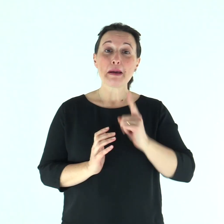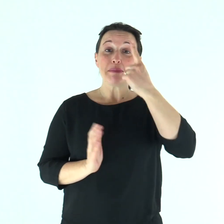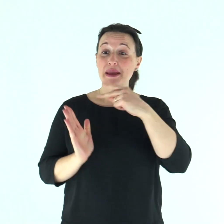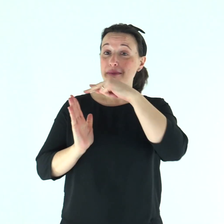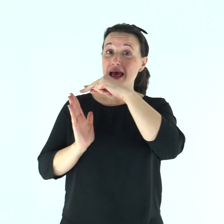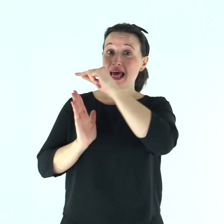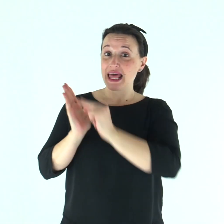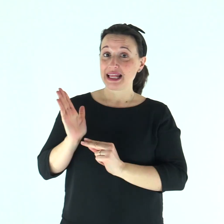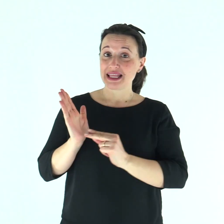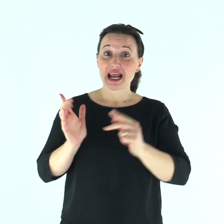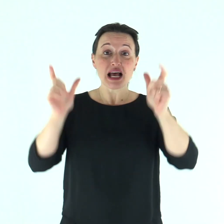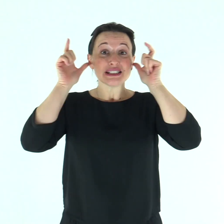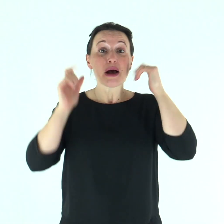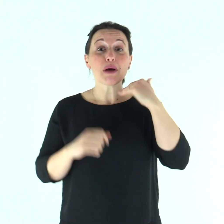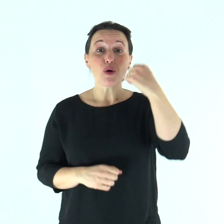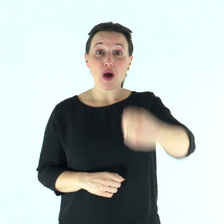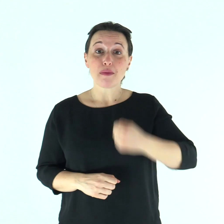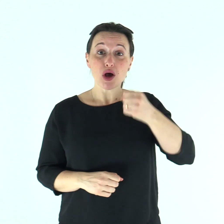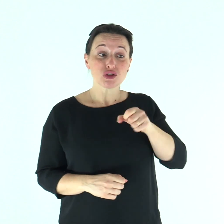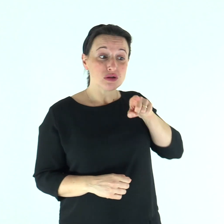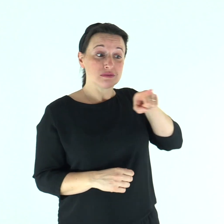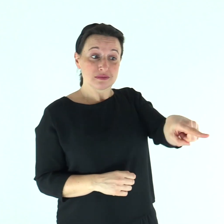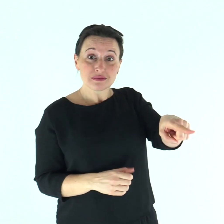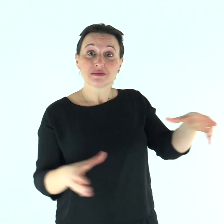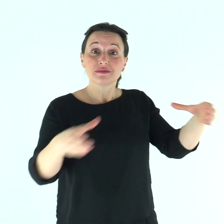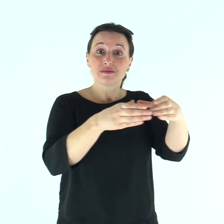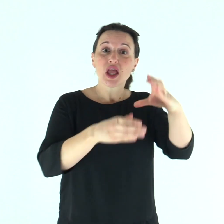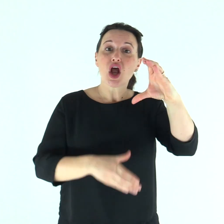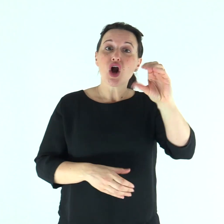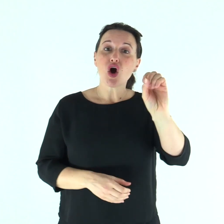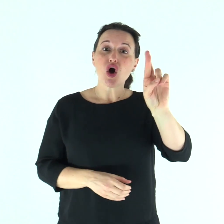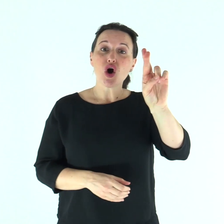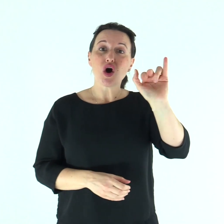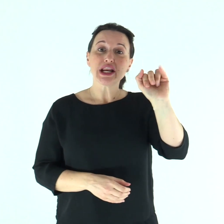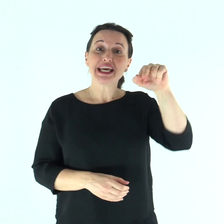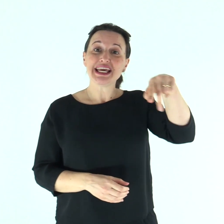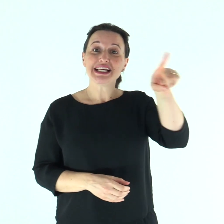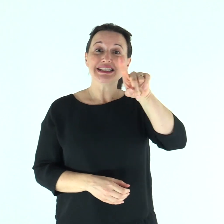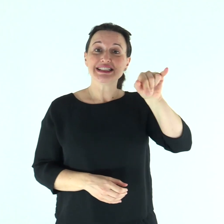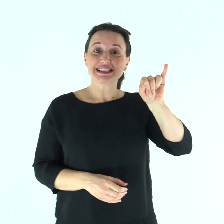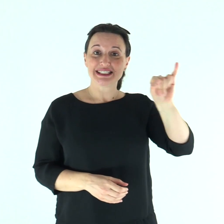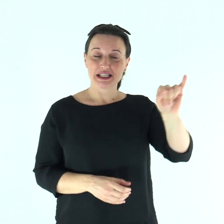Dalla prima lettera di san Paolo apostolo ai Corìnzi